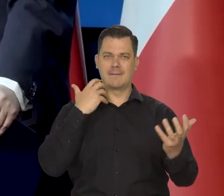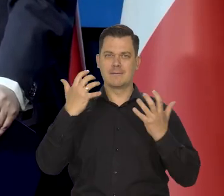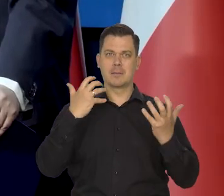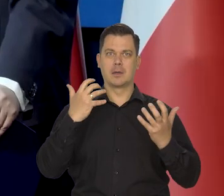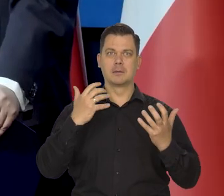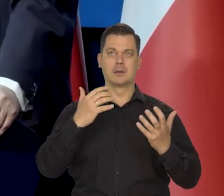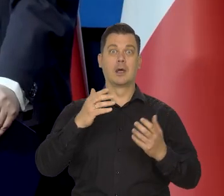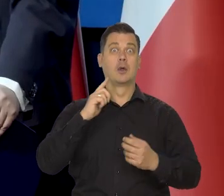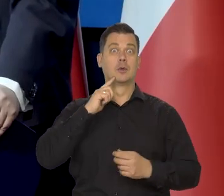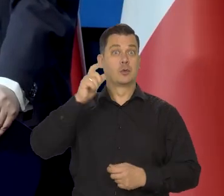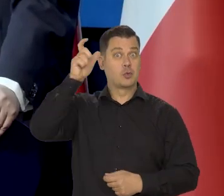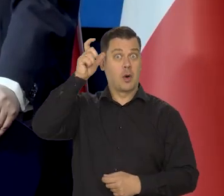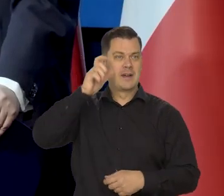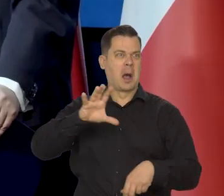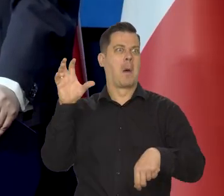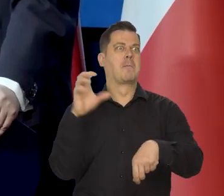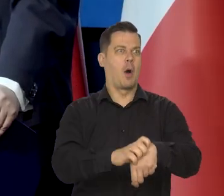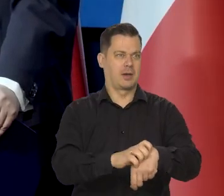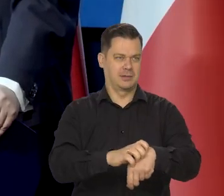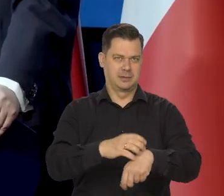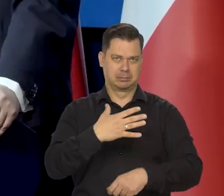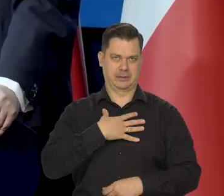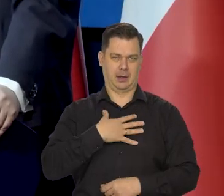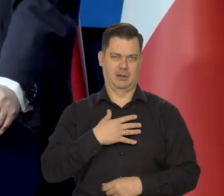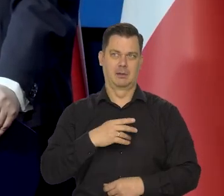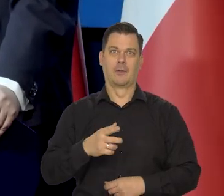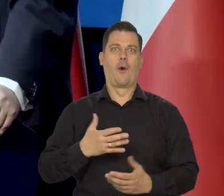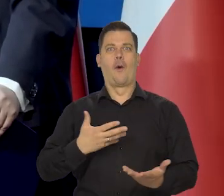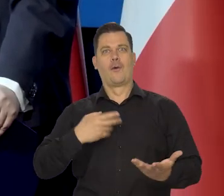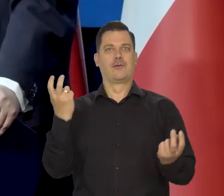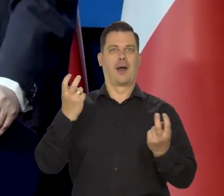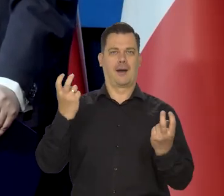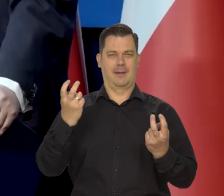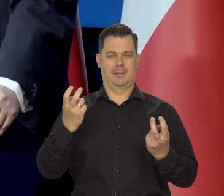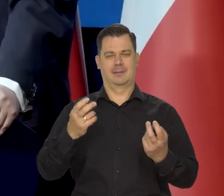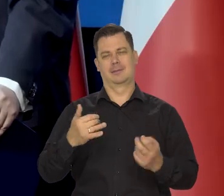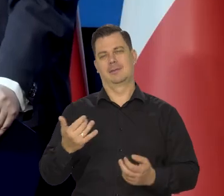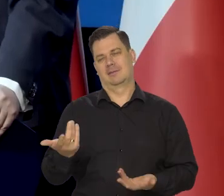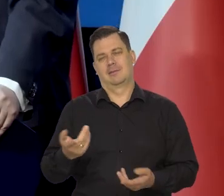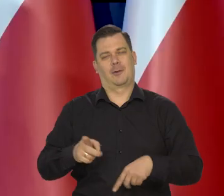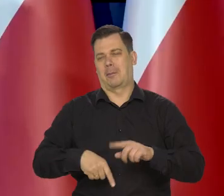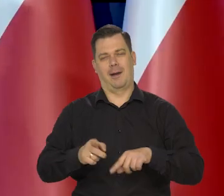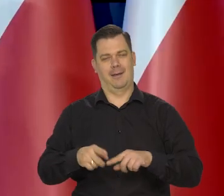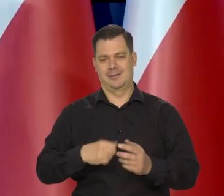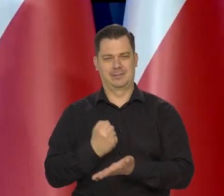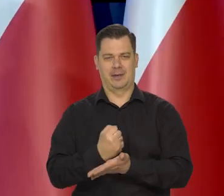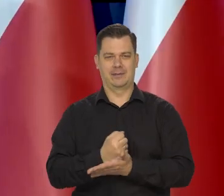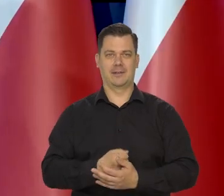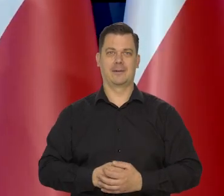Muszą informować, że człowiek pogryzł psa, nie że pies człowieka, bo to drugie to nie jest żaden news. No tak to jest,